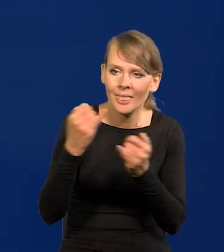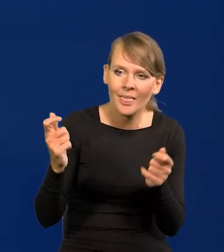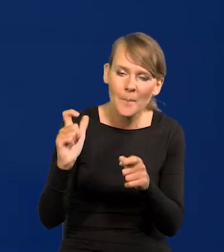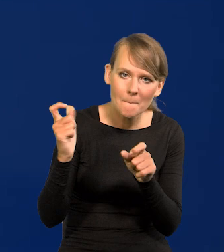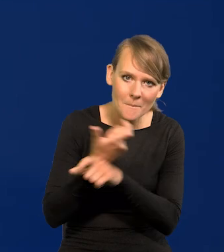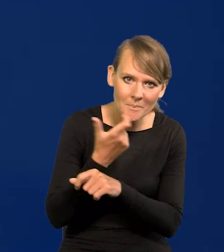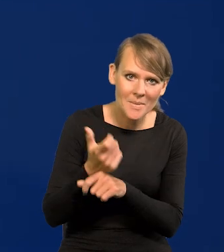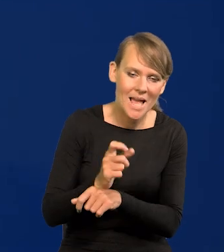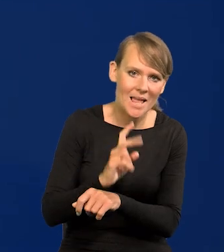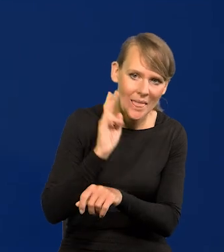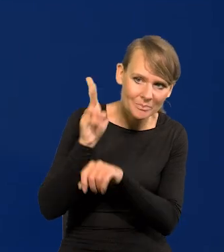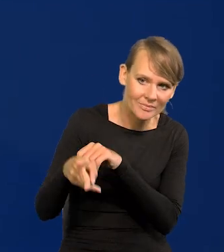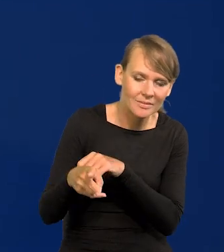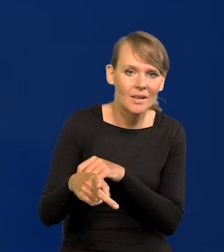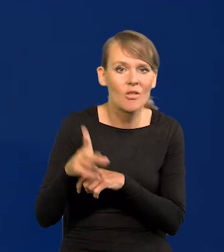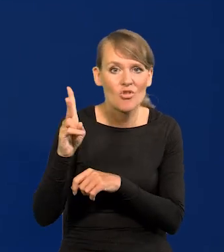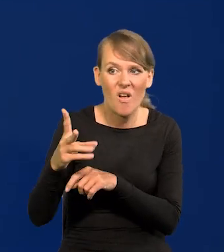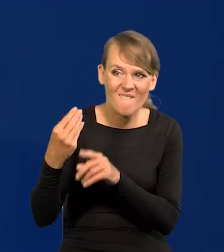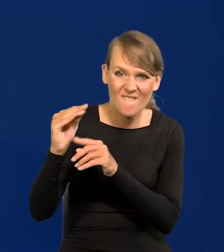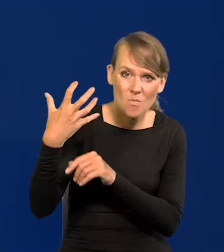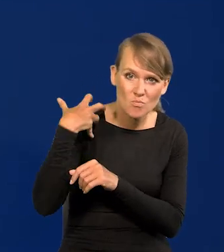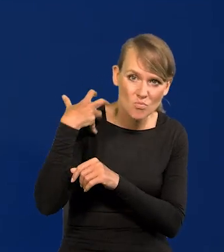i ściga tych najbogatszych, najsilniejszych.